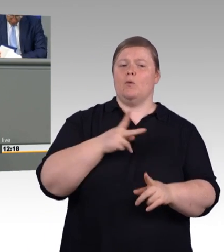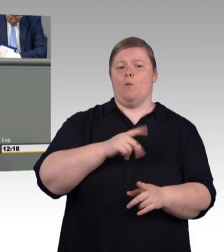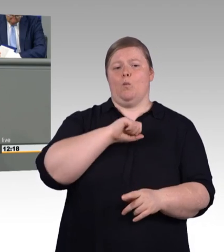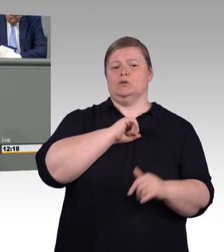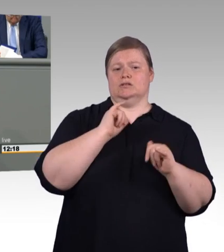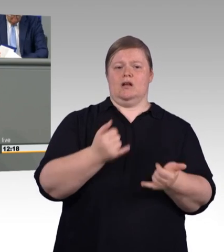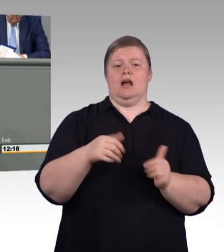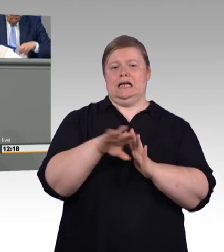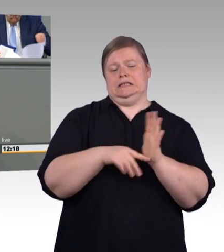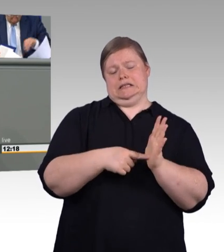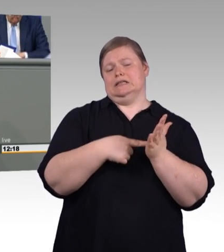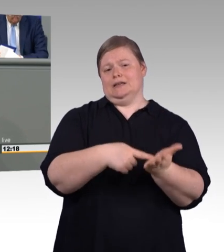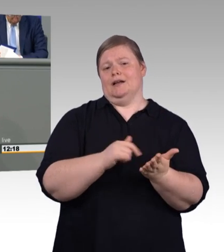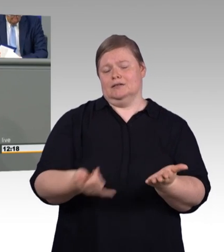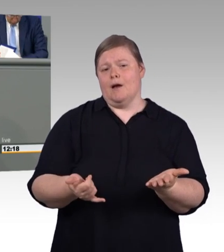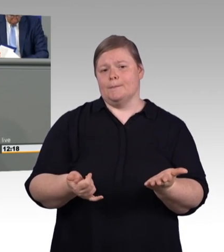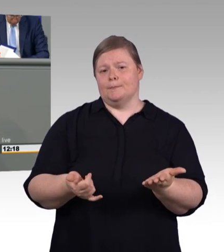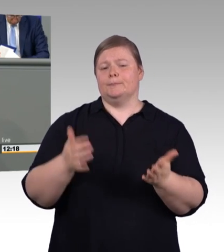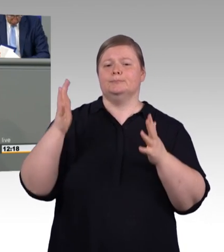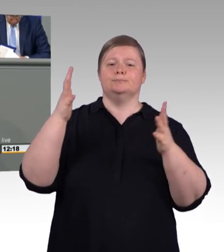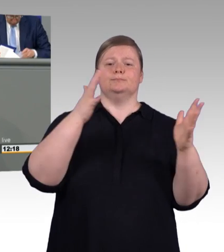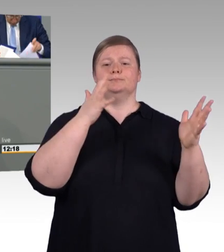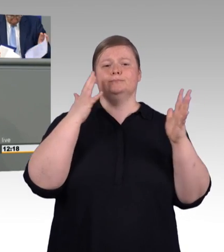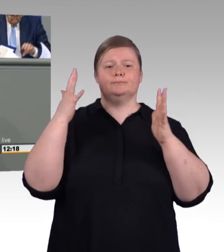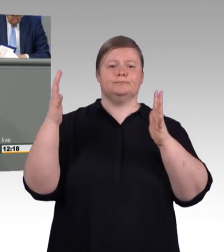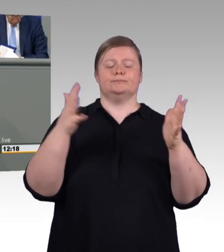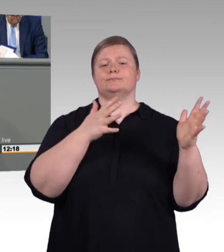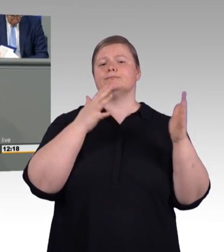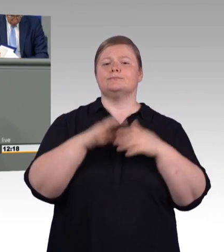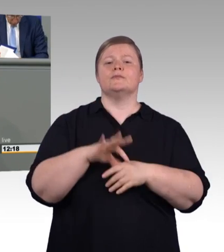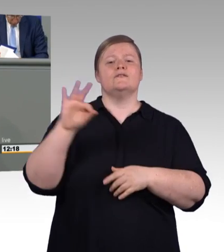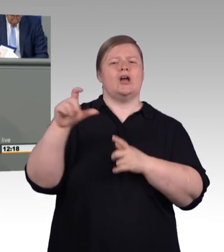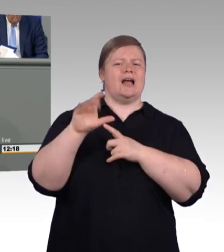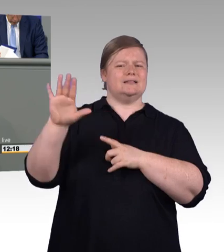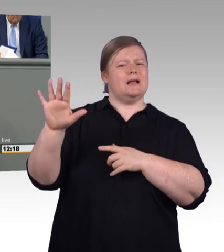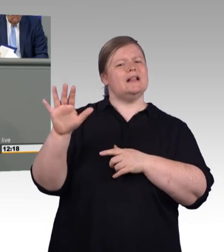Und wir haben dafür in dieser Koalition gekämpft und auch gemeinsam viel erreicht. Ich will daran nochmal erinnern.